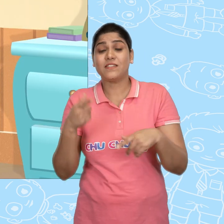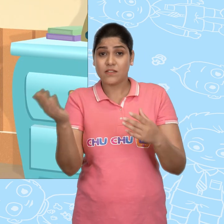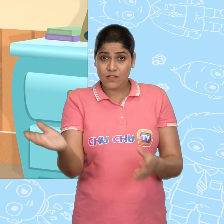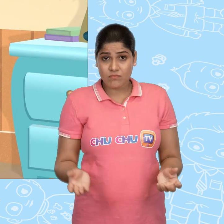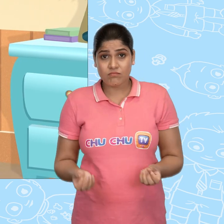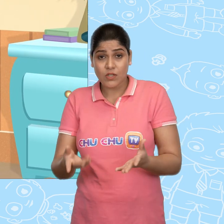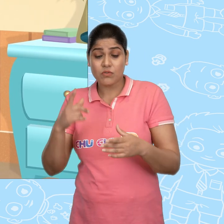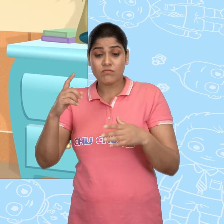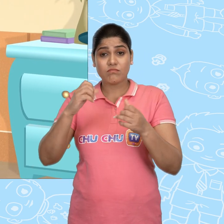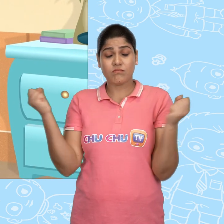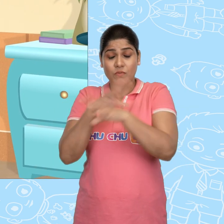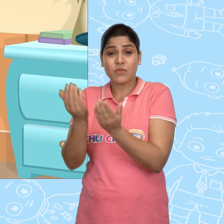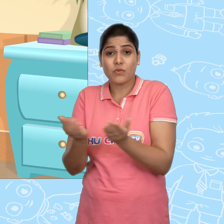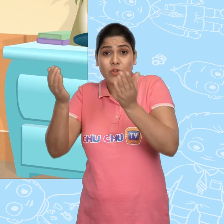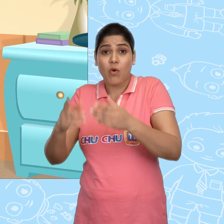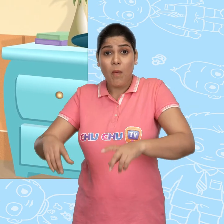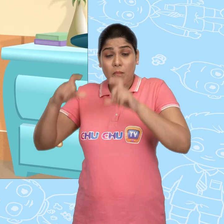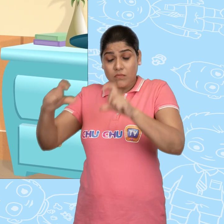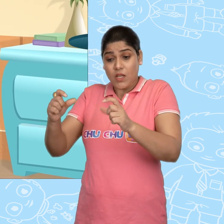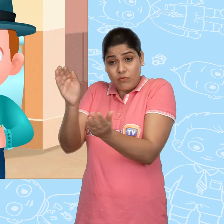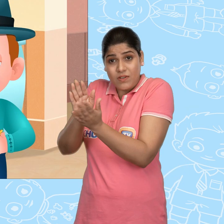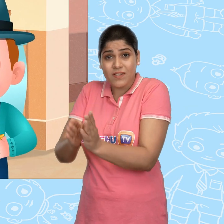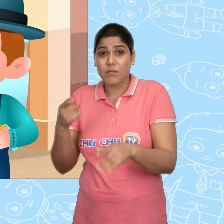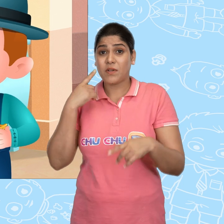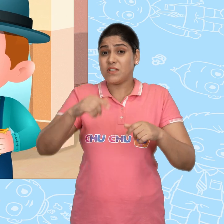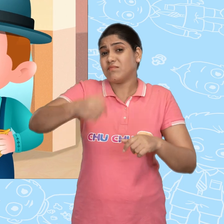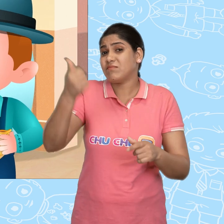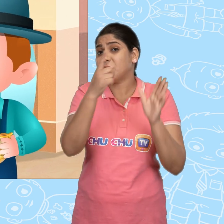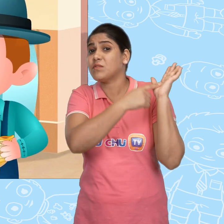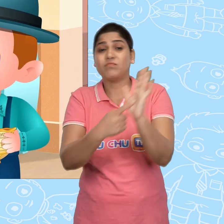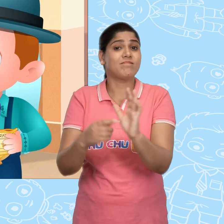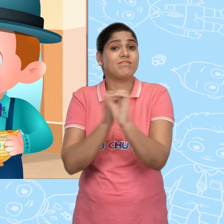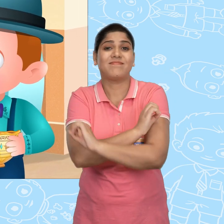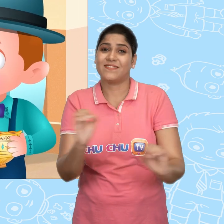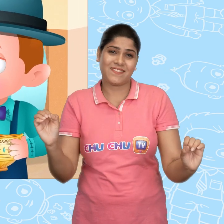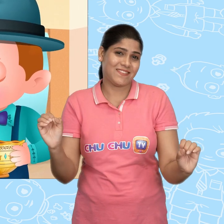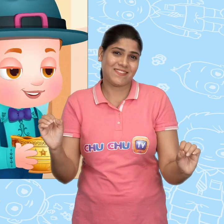चलो अब इस चमत्कारी कटोरे को हम संभाल के रखेंगे। और इसे कभी भी किसी को नहीं दिखाएंगे।